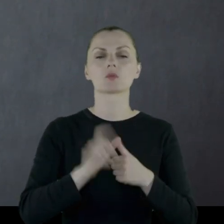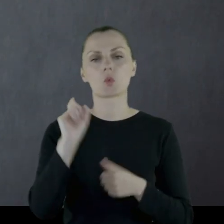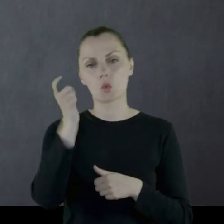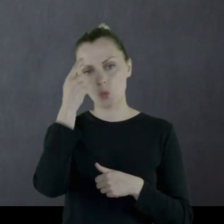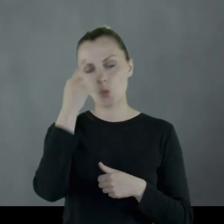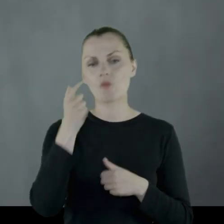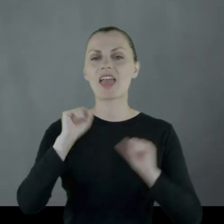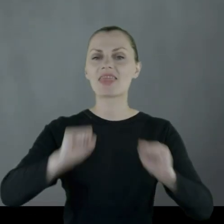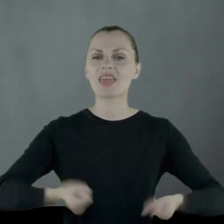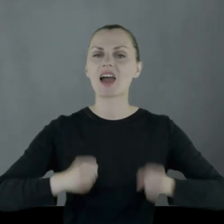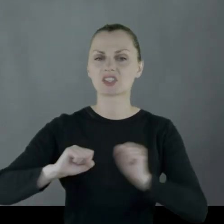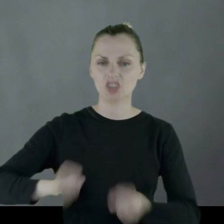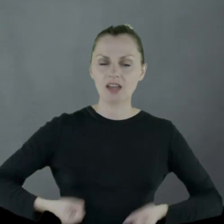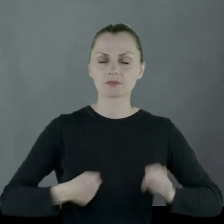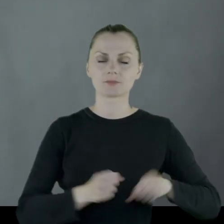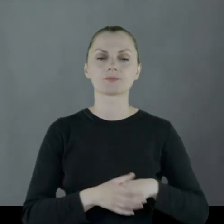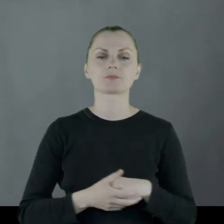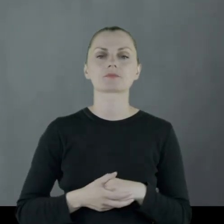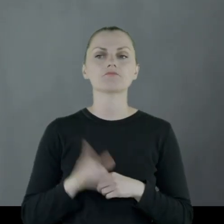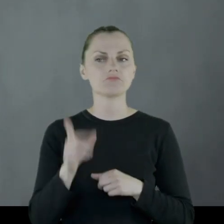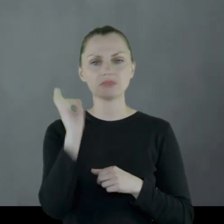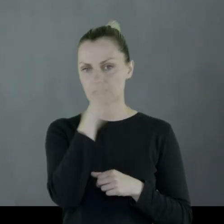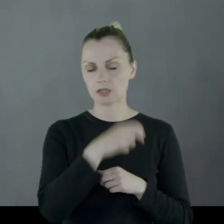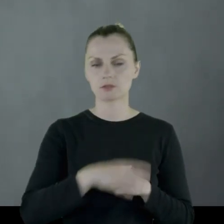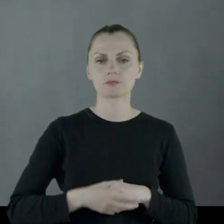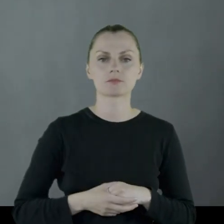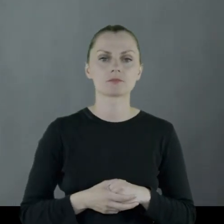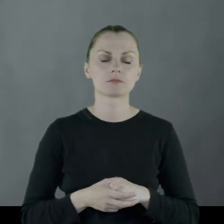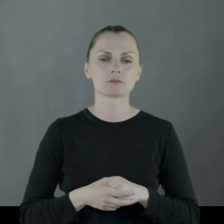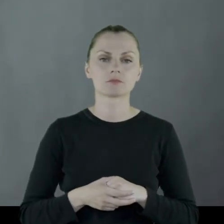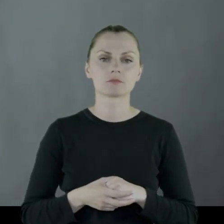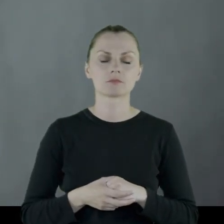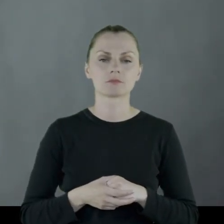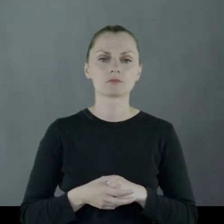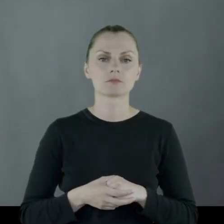głównie narciarstwo go interesowało.